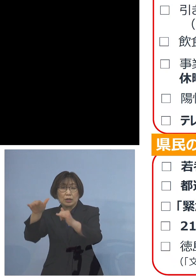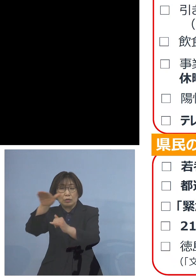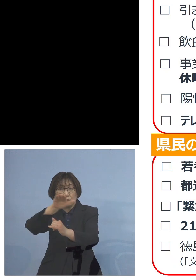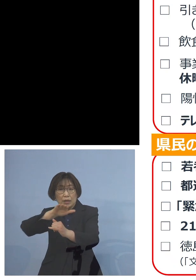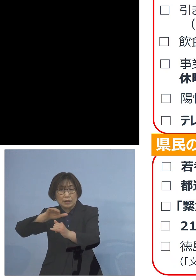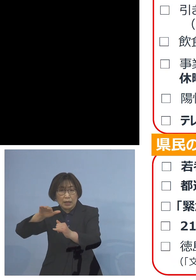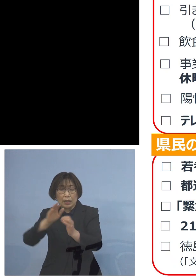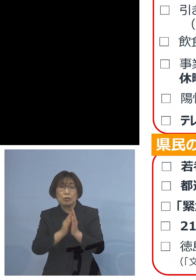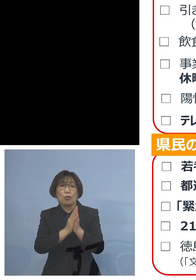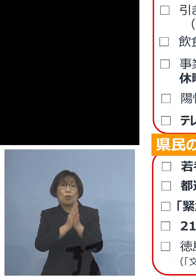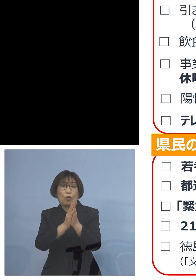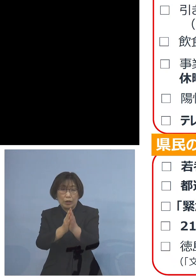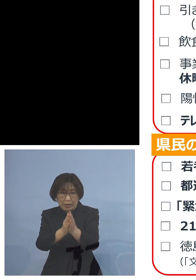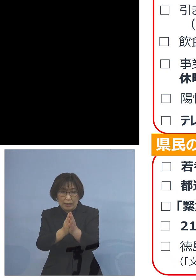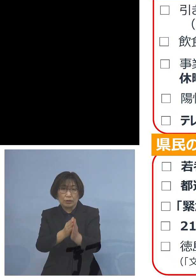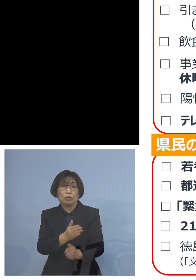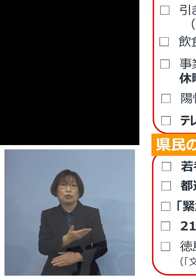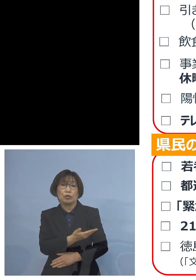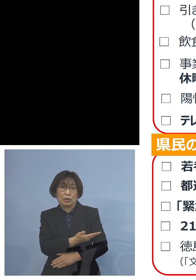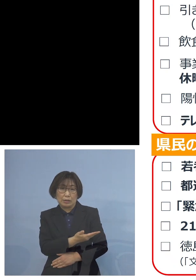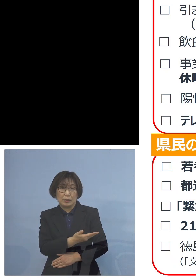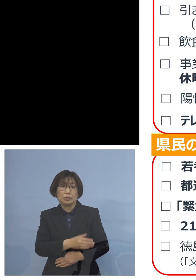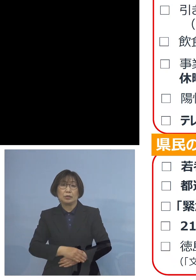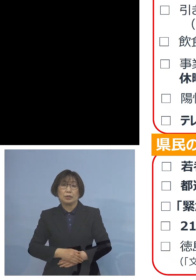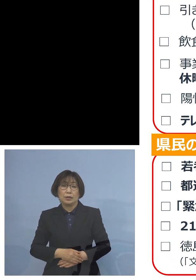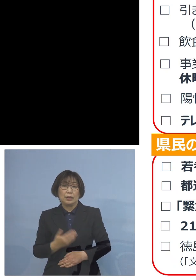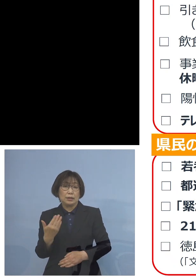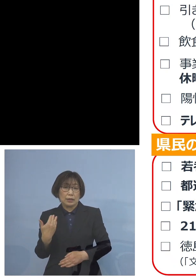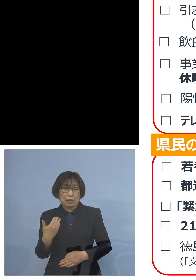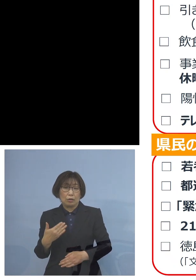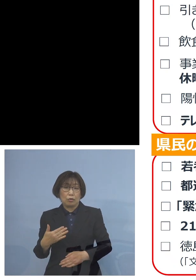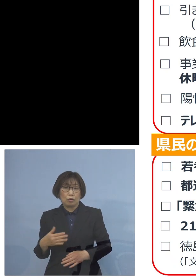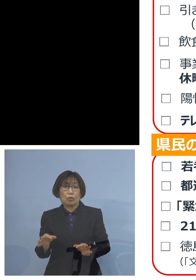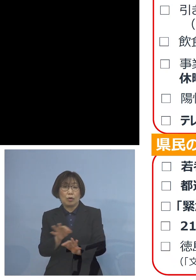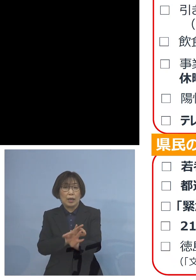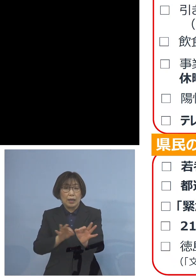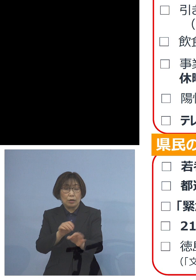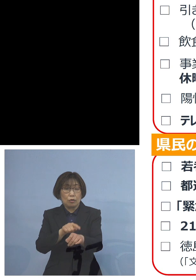ということになります 先ほど時短の要請の延長申し上げたところ